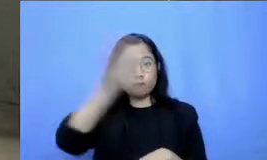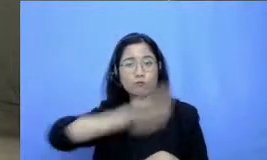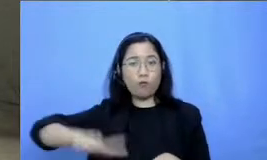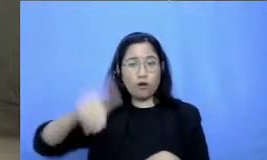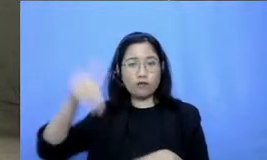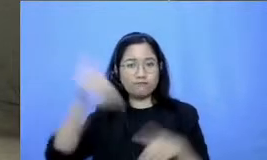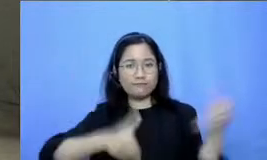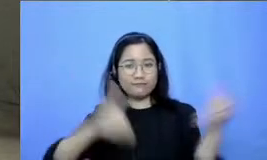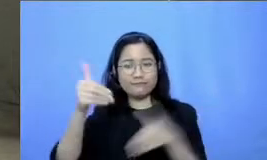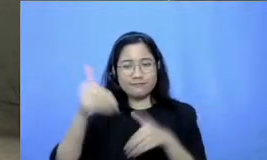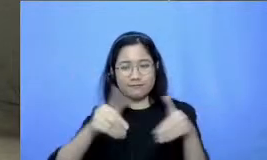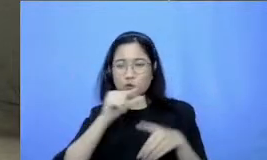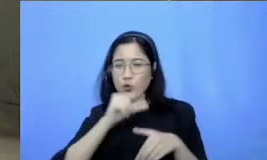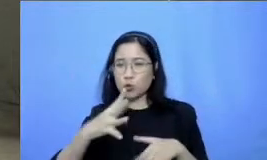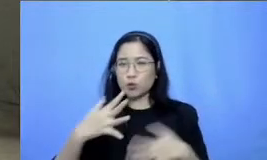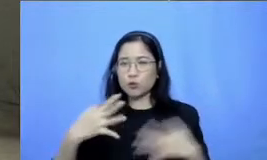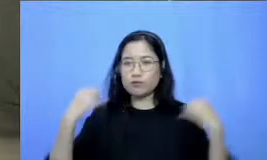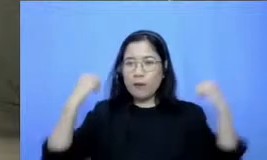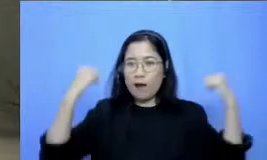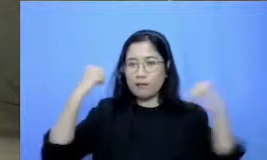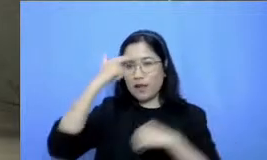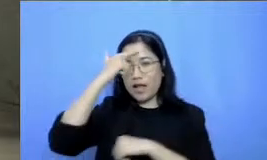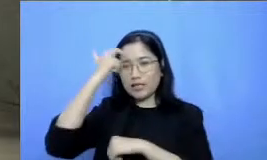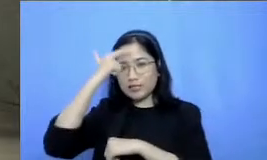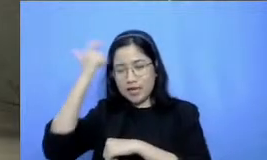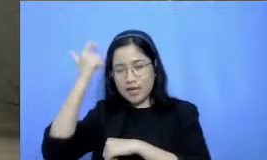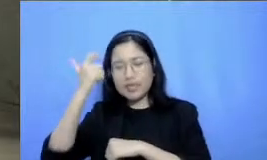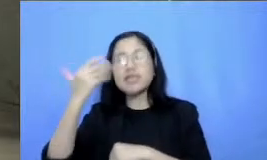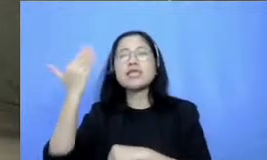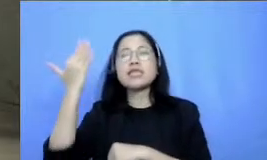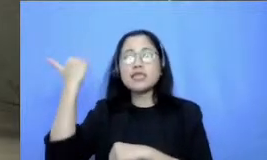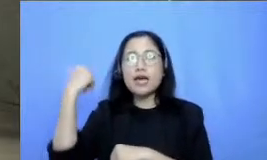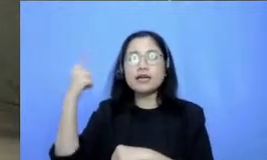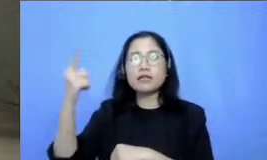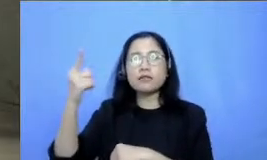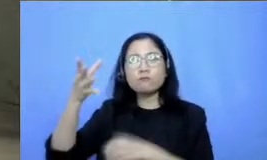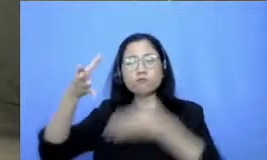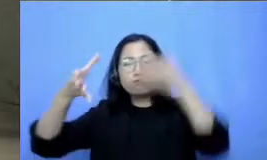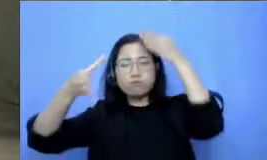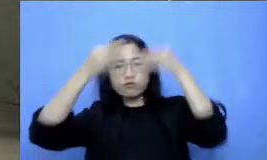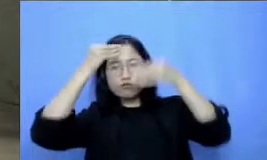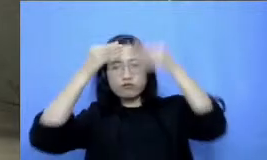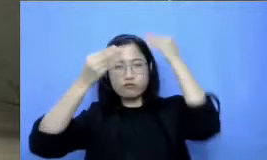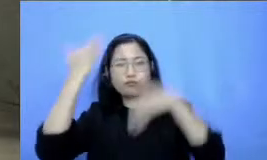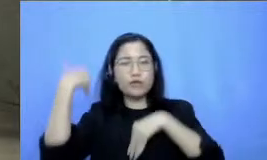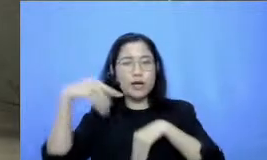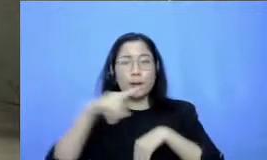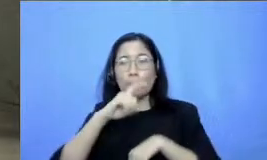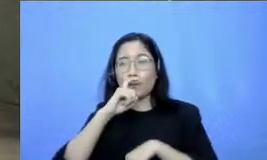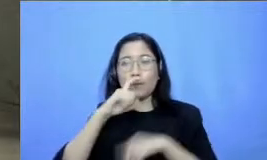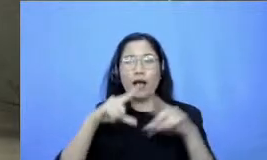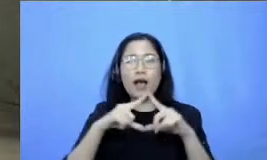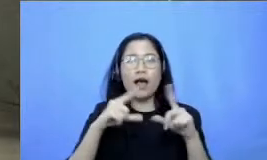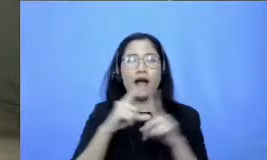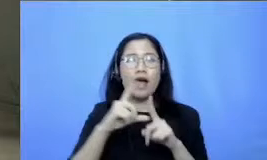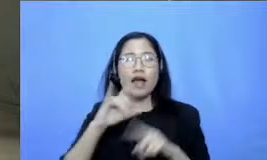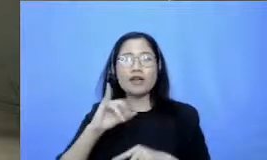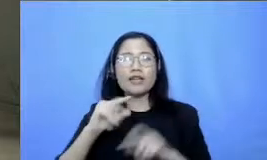belajar tadi setelah mendengarkan pemaparan dari Bapak Adi Respati pastinya Saya melihat banyak